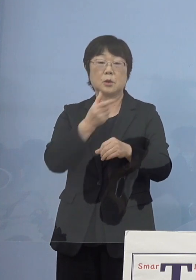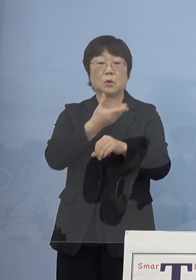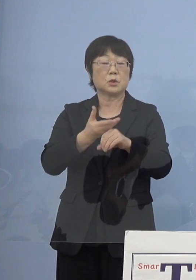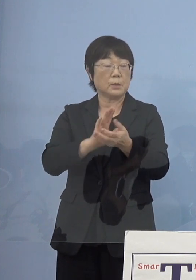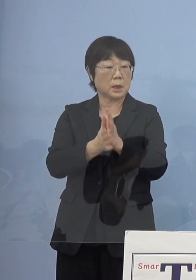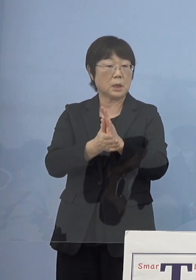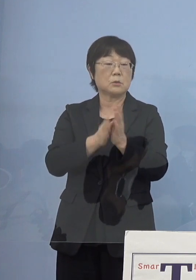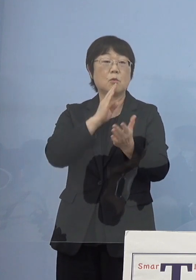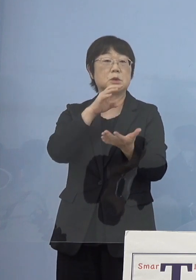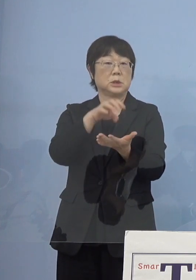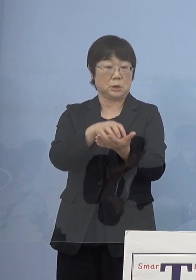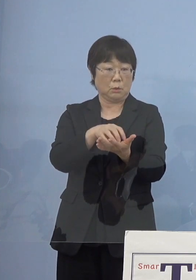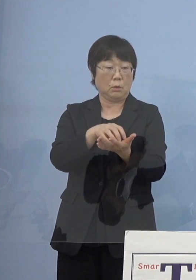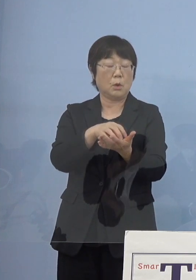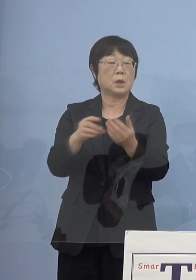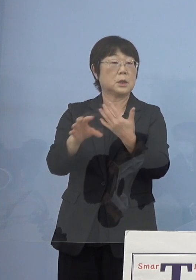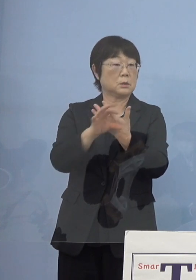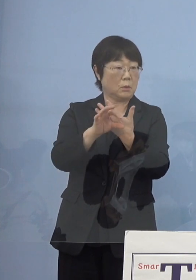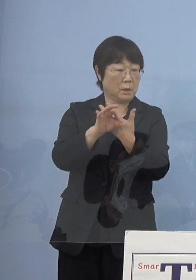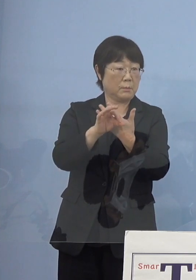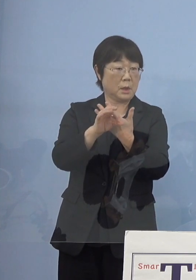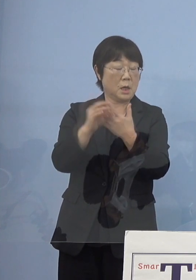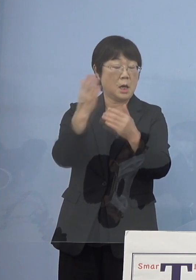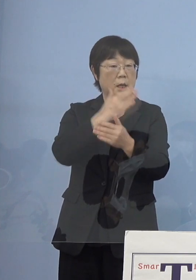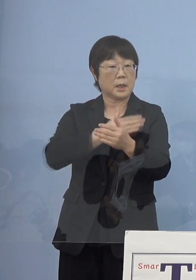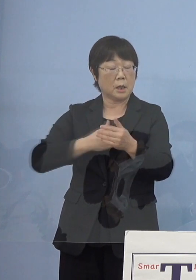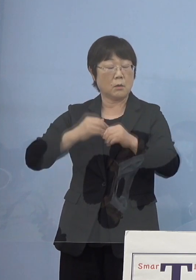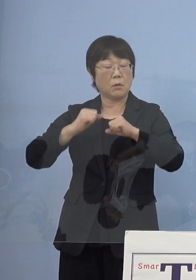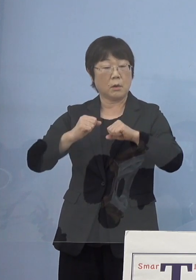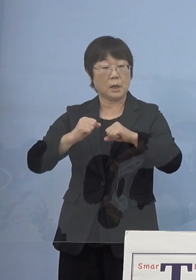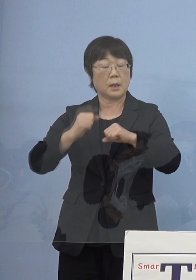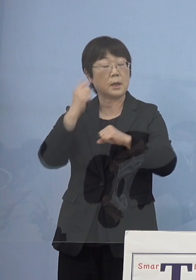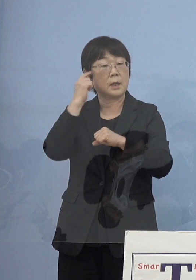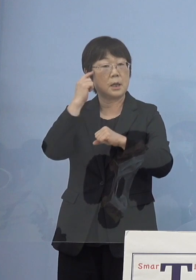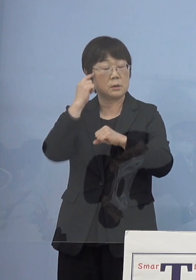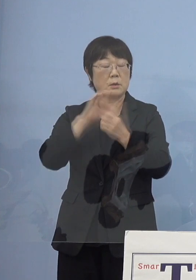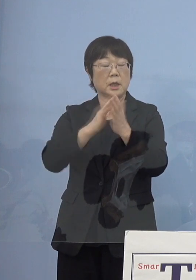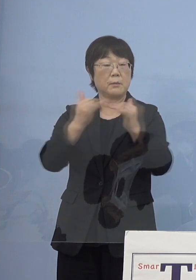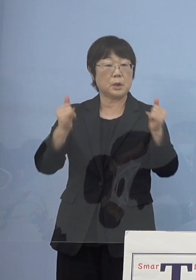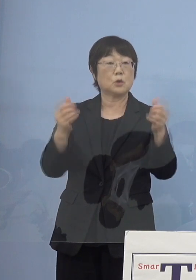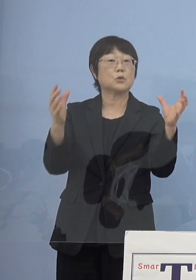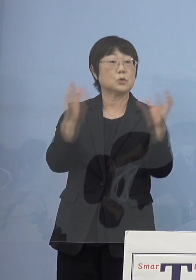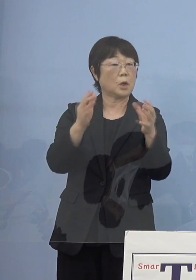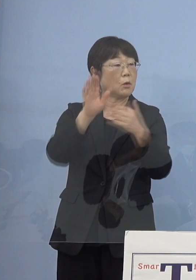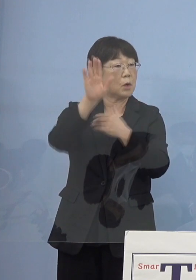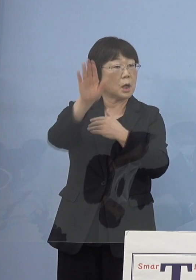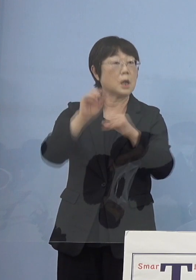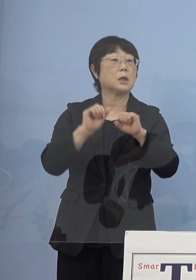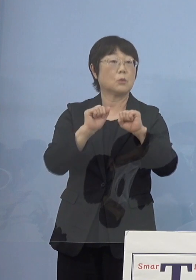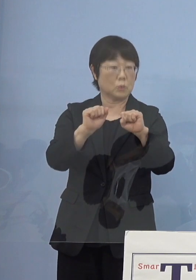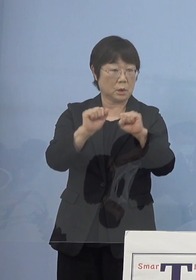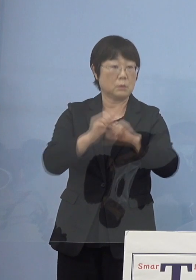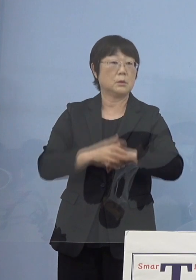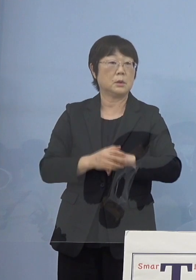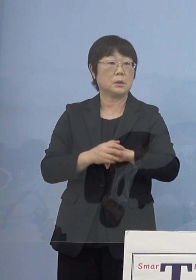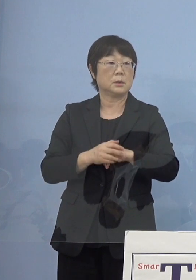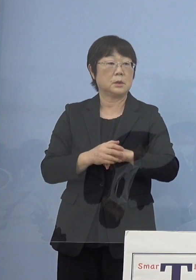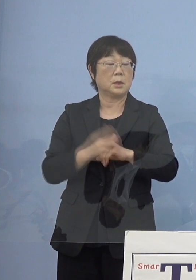例えば健康を考える県民のつどい これから行うドリンクラリー